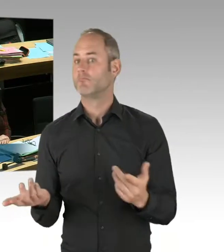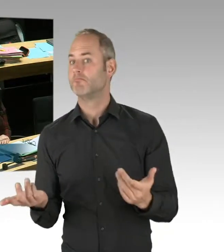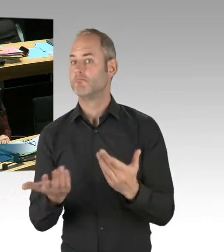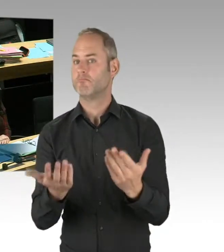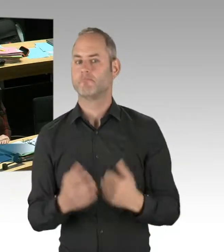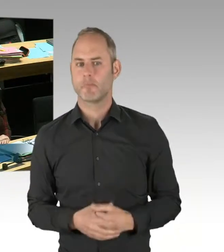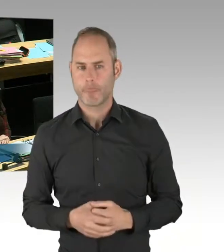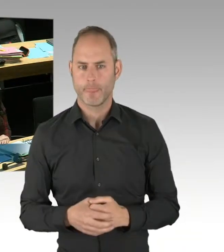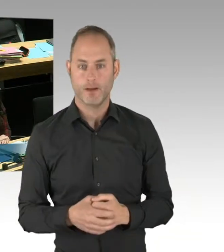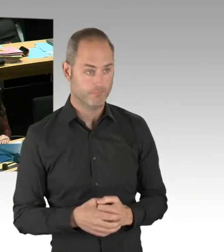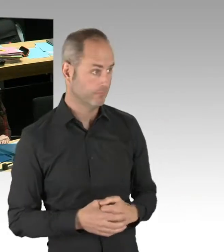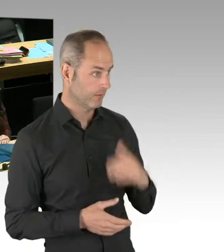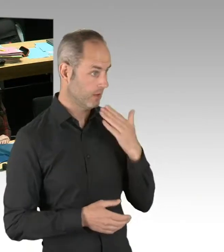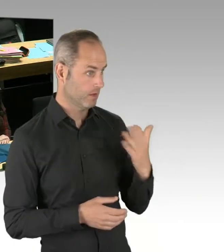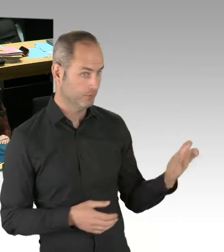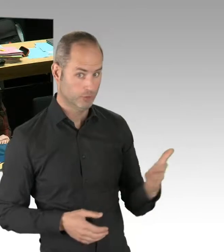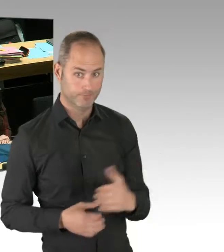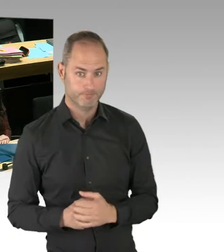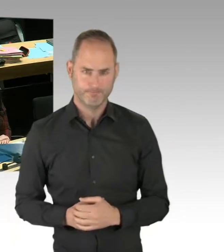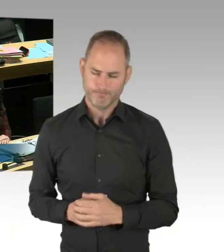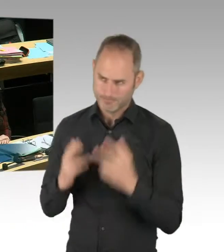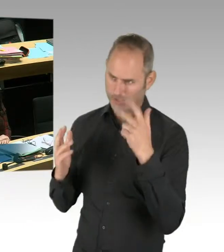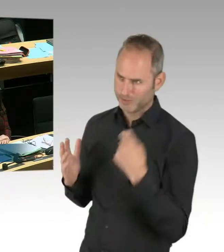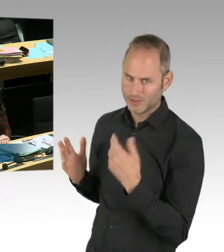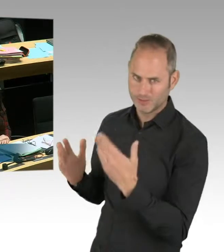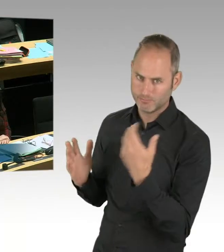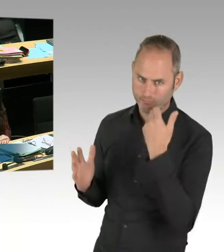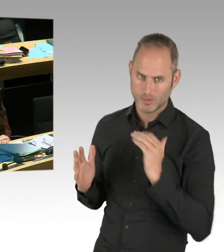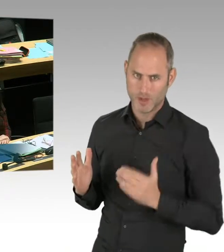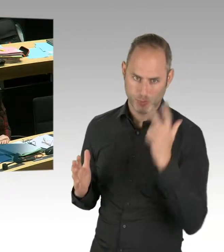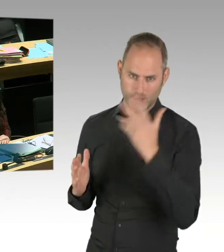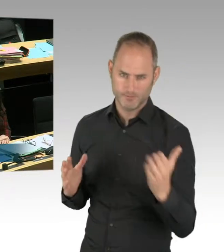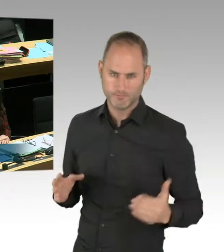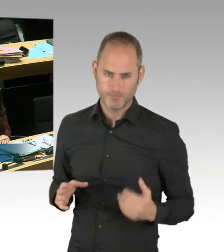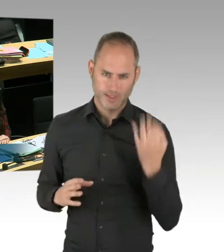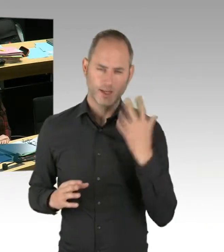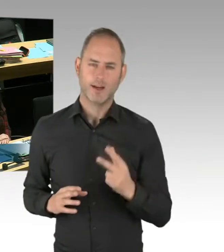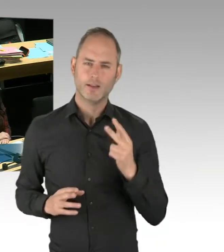Ihre Frage bezog sich ja darauf, seit wann haben wir Kenntnis, dass es dort eine Diskussion gibt. Ich habe das gestern erfahren.